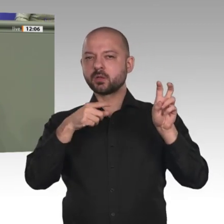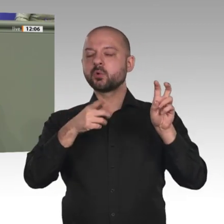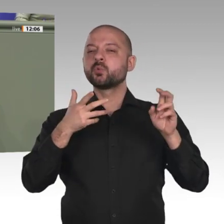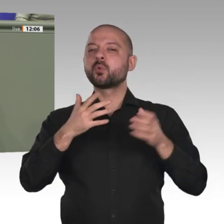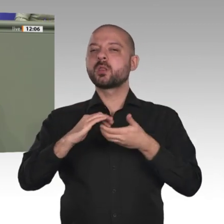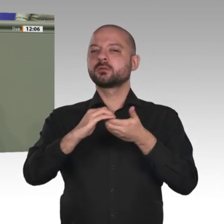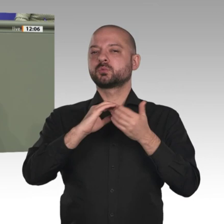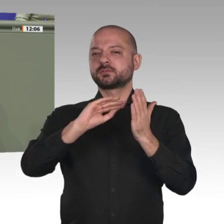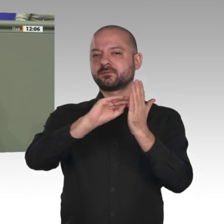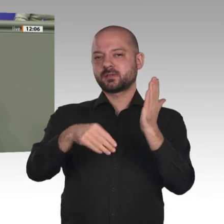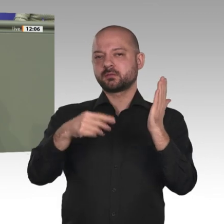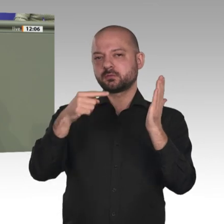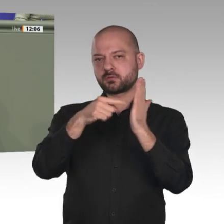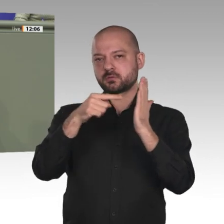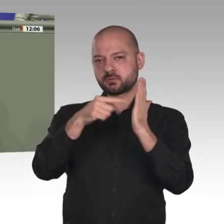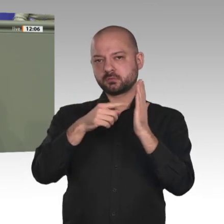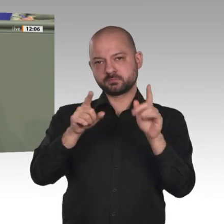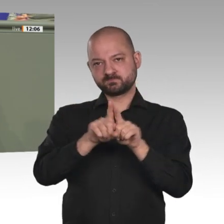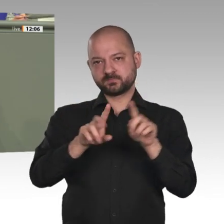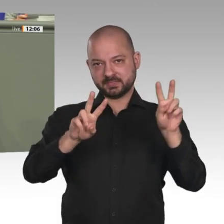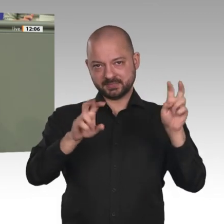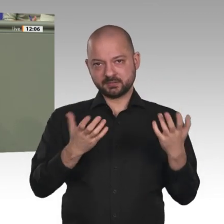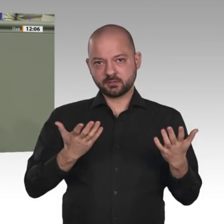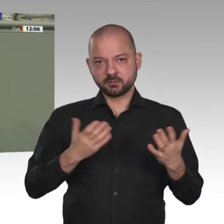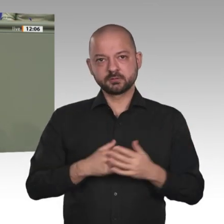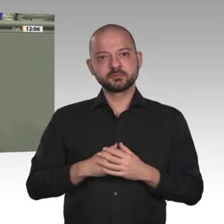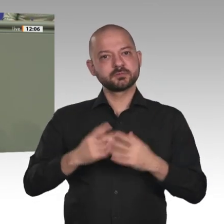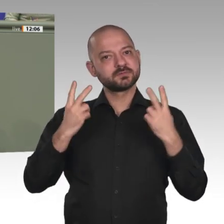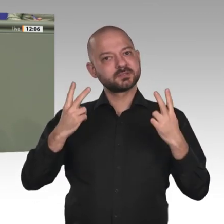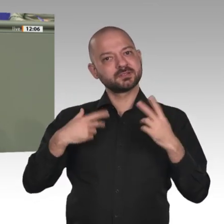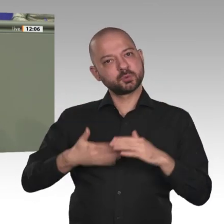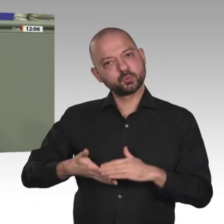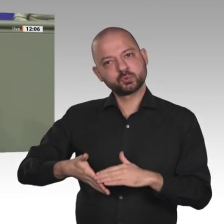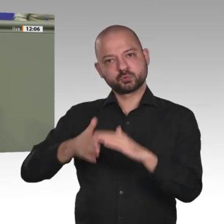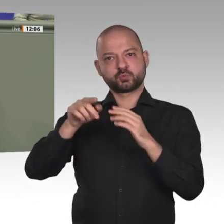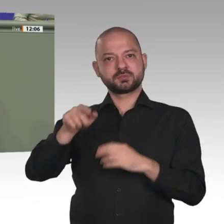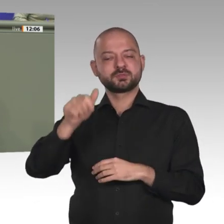Engagement und auch mit der zahlenmäßig ja sehr moderaten Beteiligung deutscher